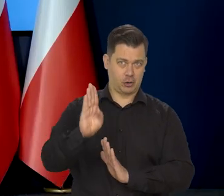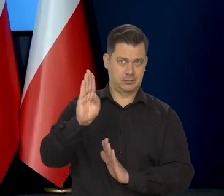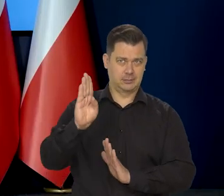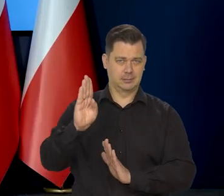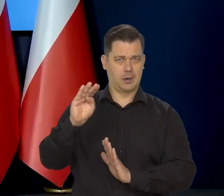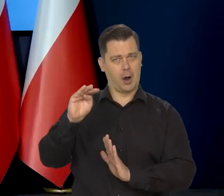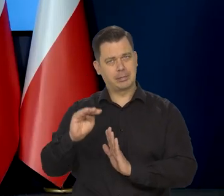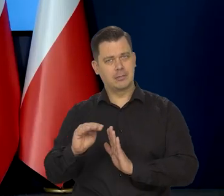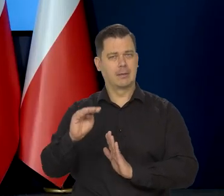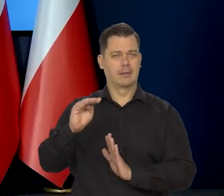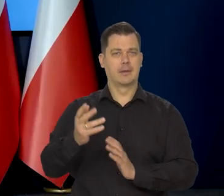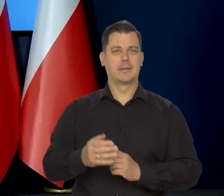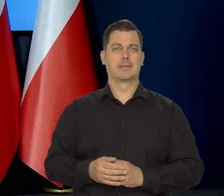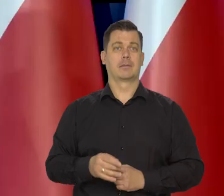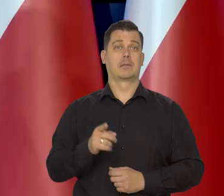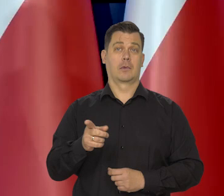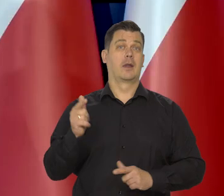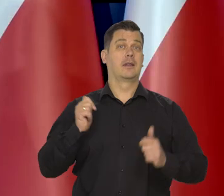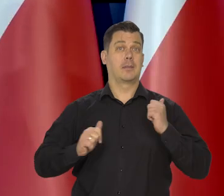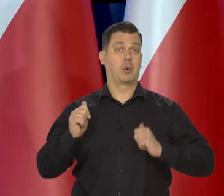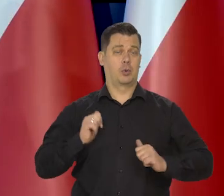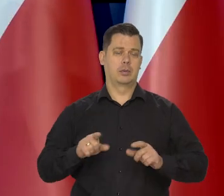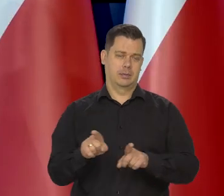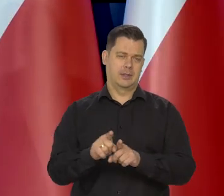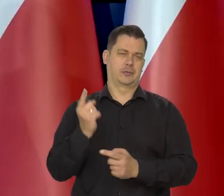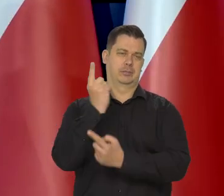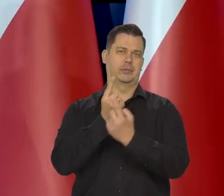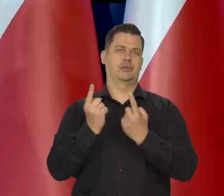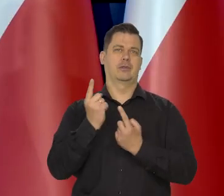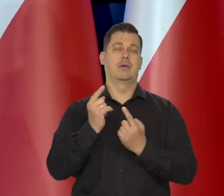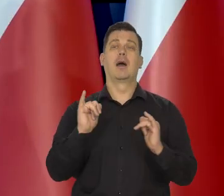No niepokój, mój też to budzi oczywiście, ale nie wiem, jak to będzie,